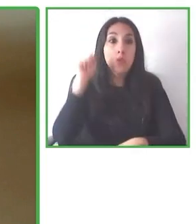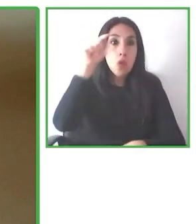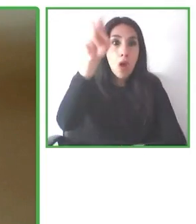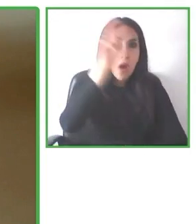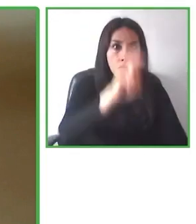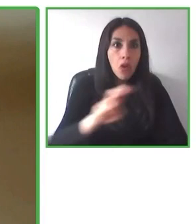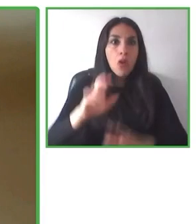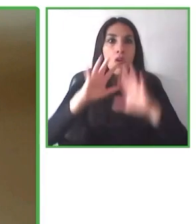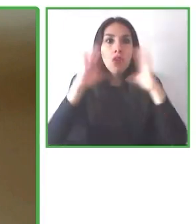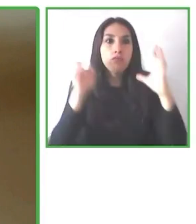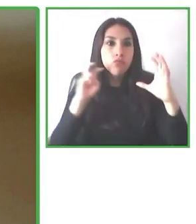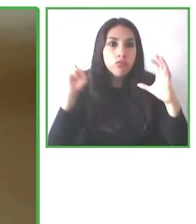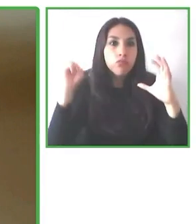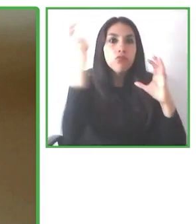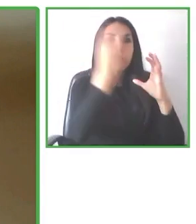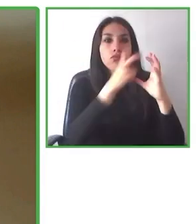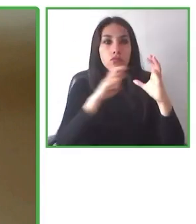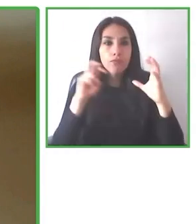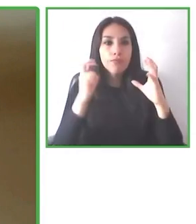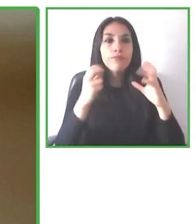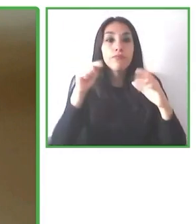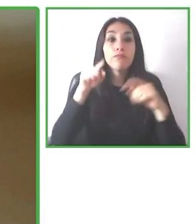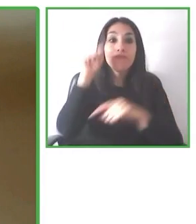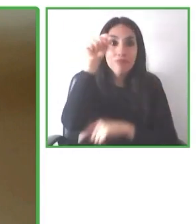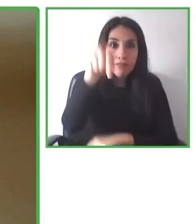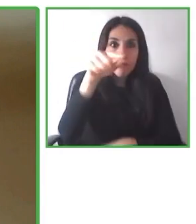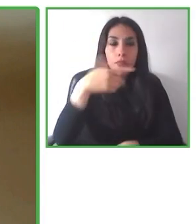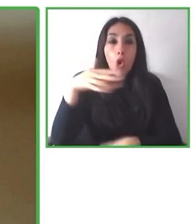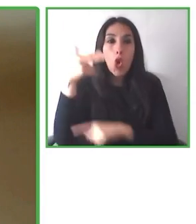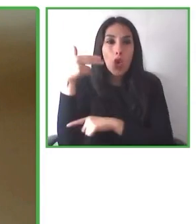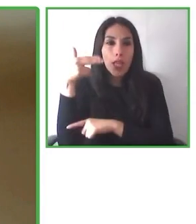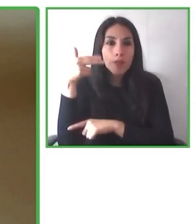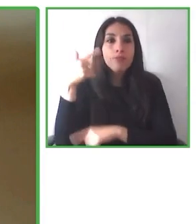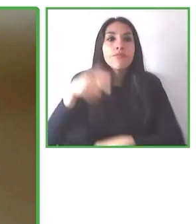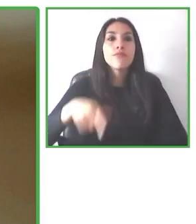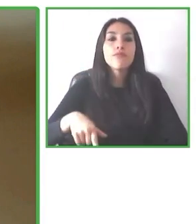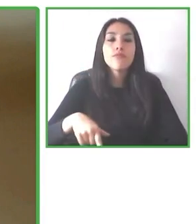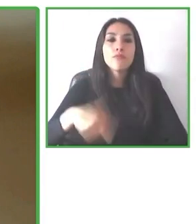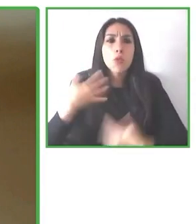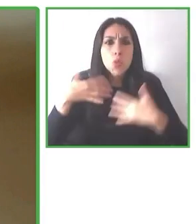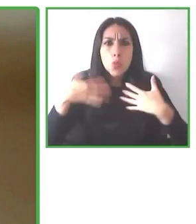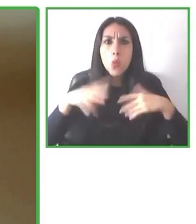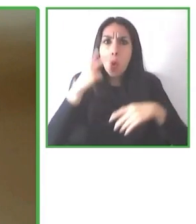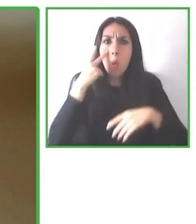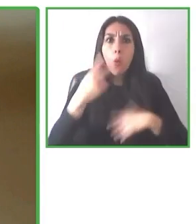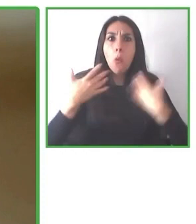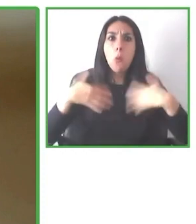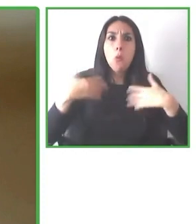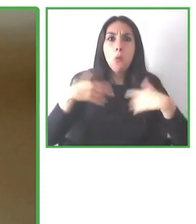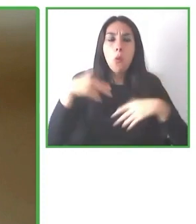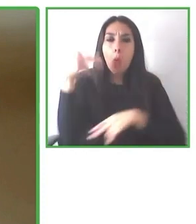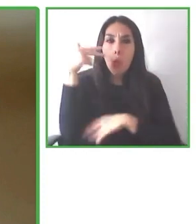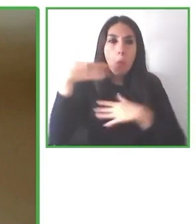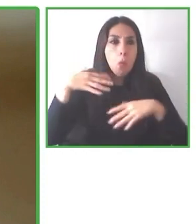para que luego las personas puedan verla en esta plataforma ¿cierto? Y puedan empoderarse y saber a lo que se van a enfrentar.